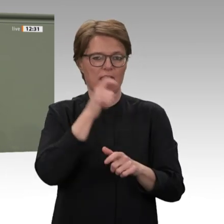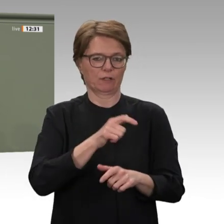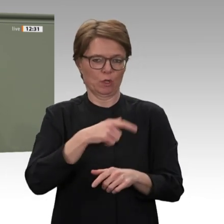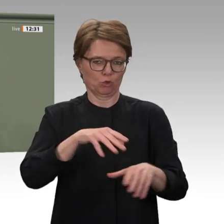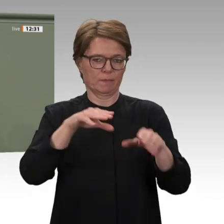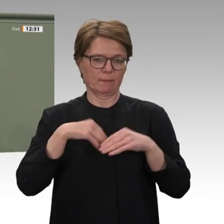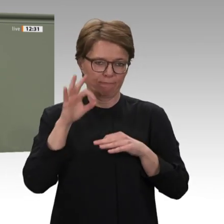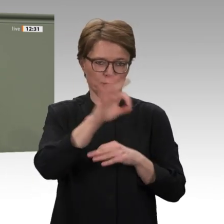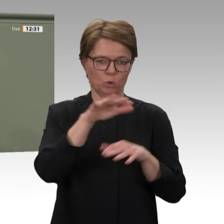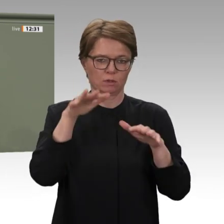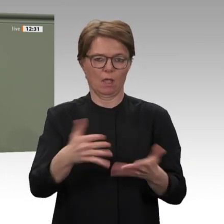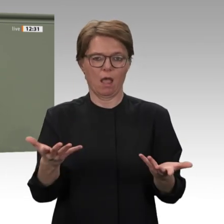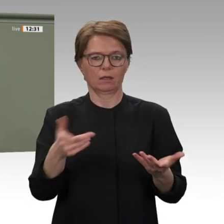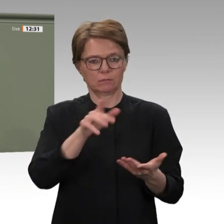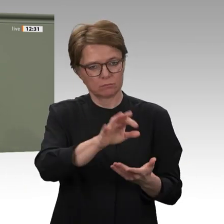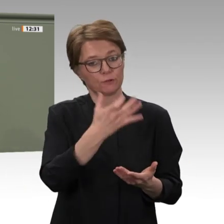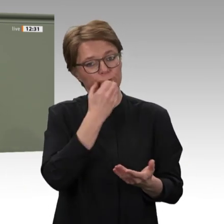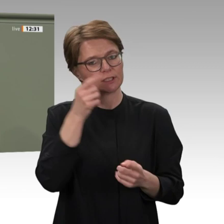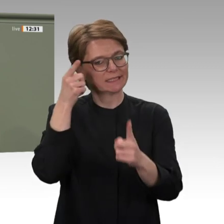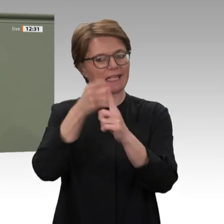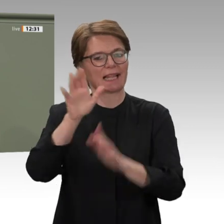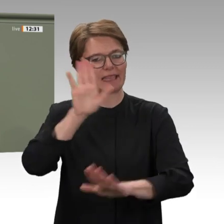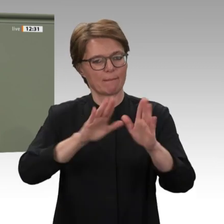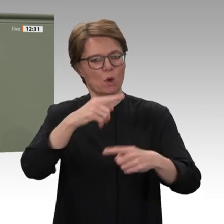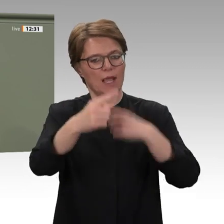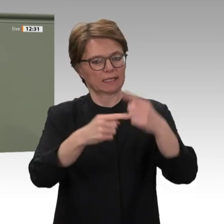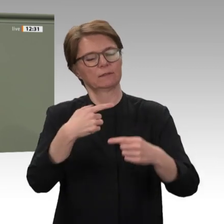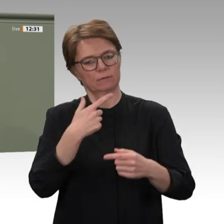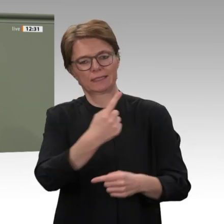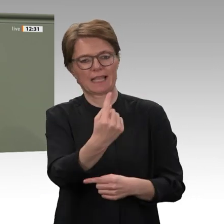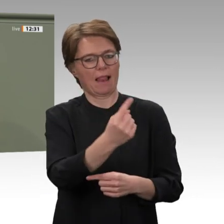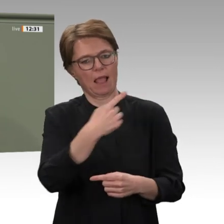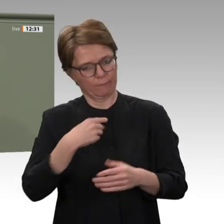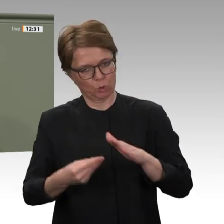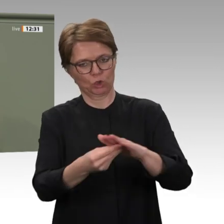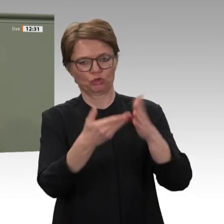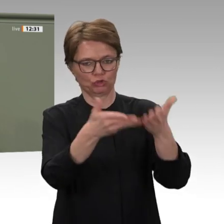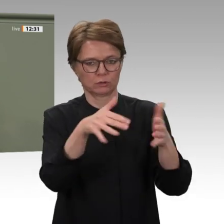von Union und SPD zu, die Beziehungen zum Sudan wieder aufzunehmen. Herzlichen Dank.